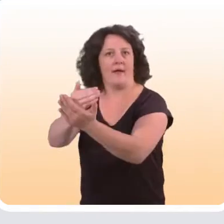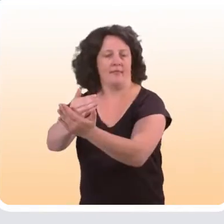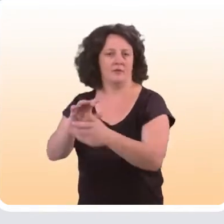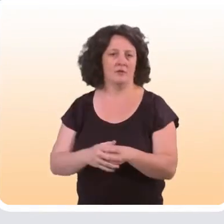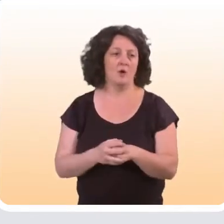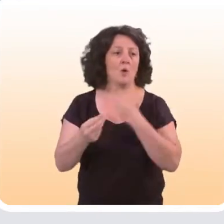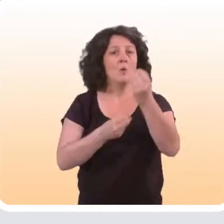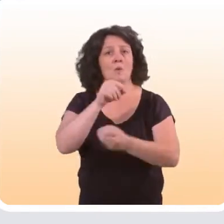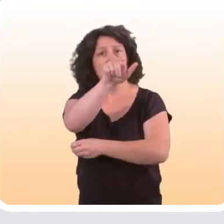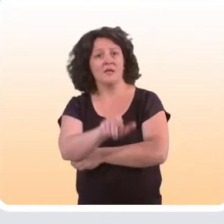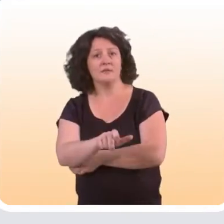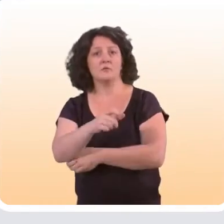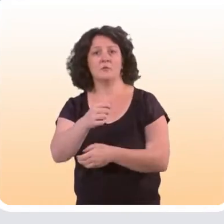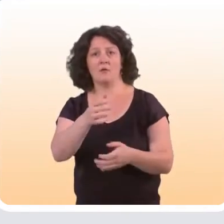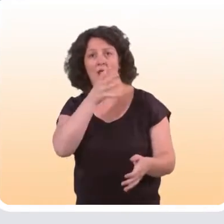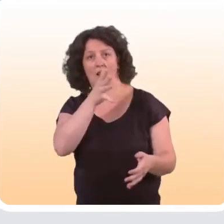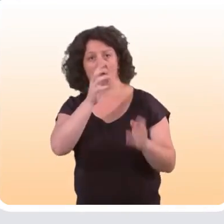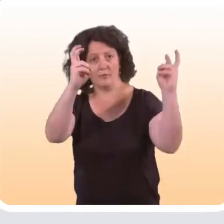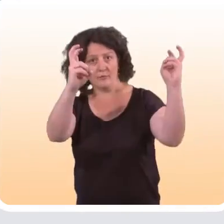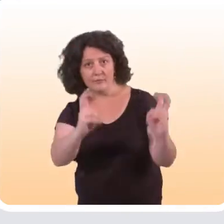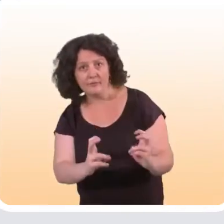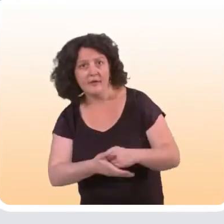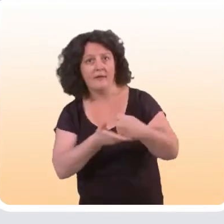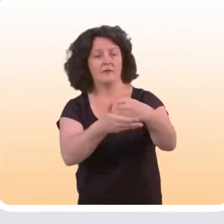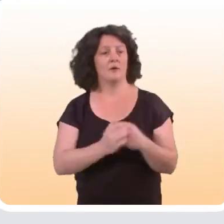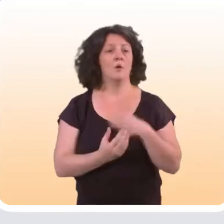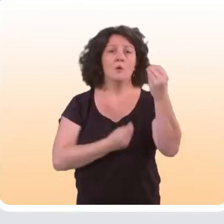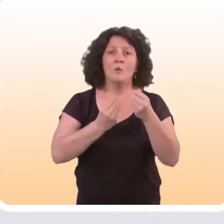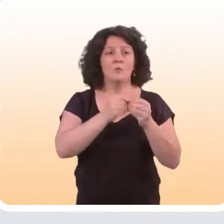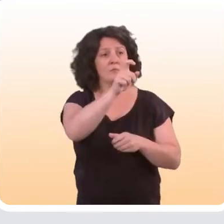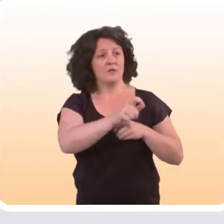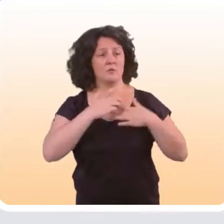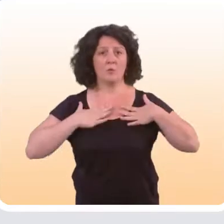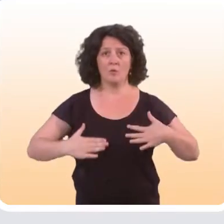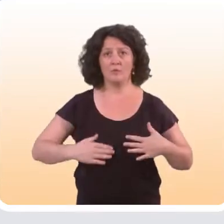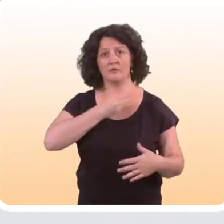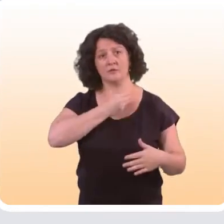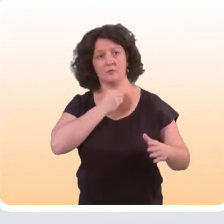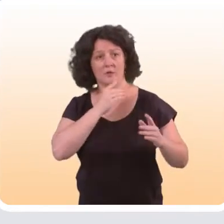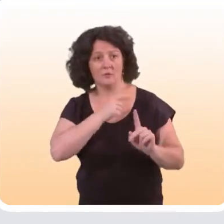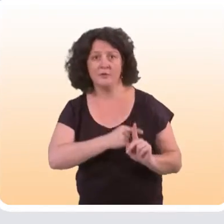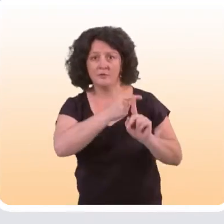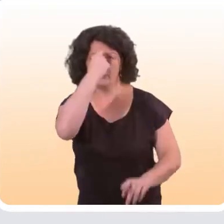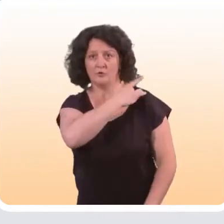aider quelqu’un à diminuer sa consommation d'alcool ; aider une personne à adopter des comportements sexuels favorables à la santé,